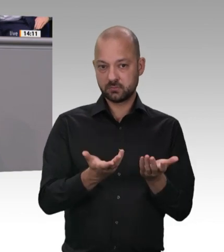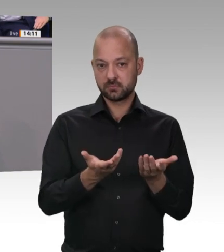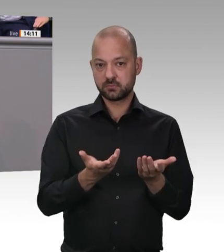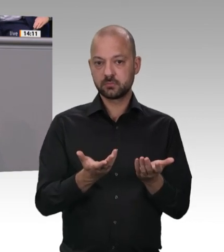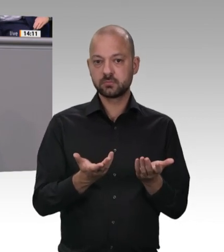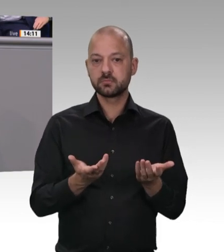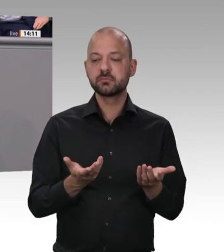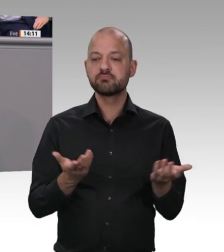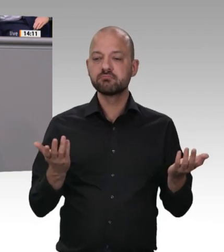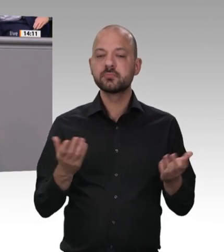ihre Beschäftigten. Herr Minister